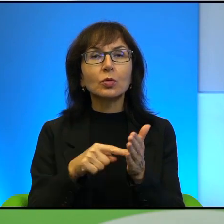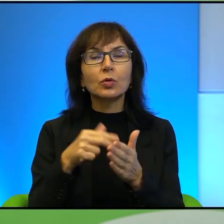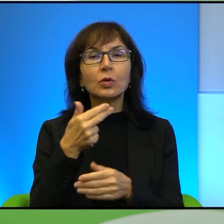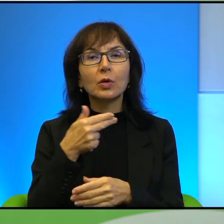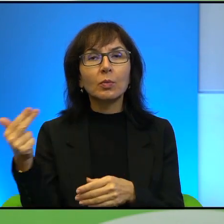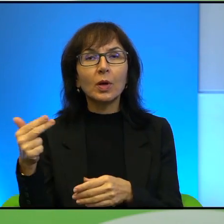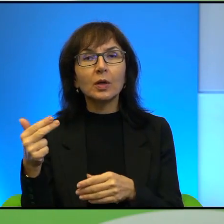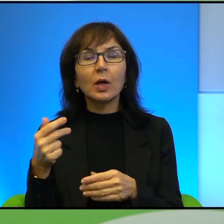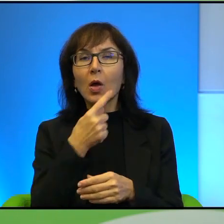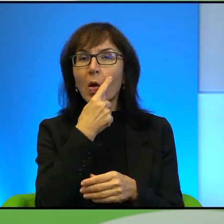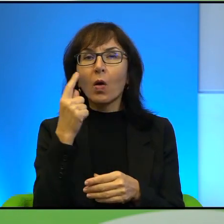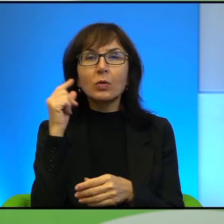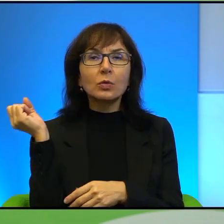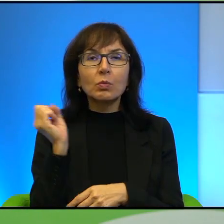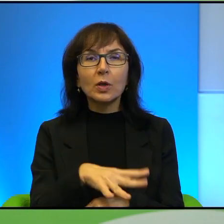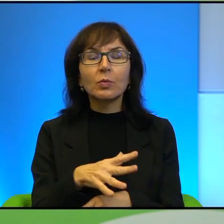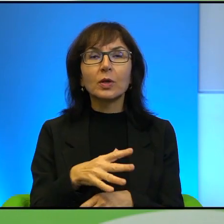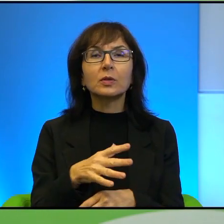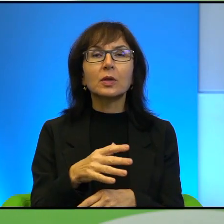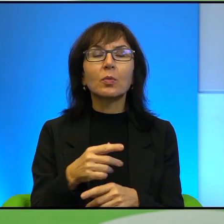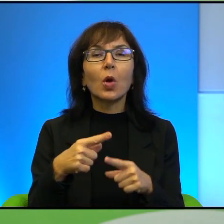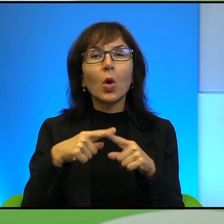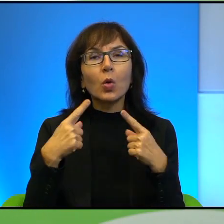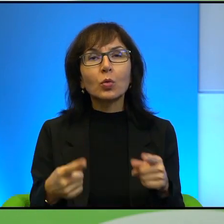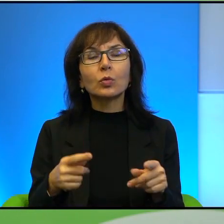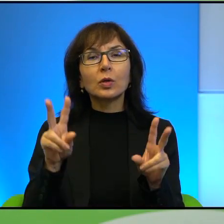Oczy zasypane piaskiem. Króciutki cytat, ponieważ chcę